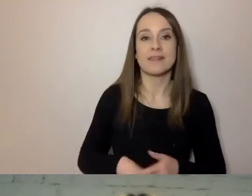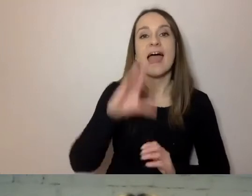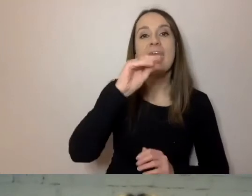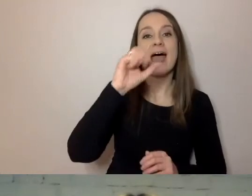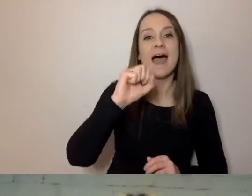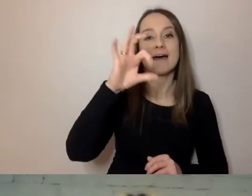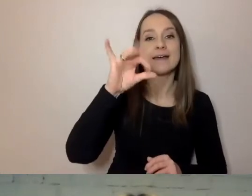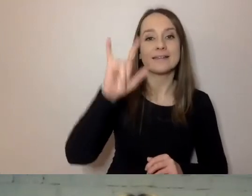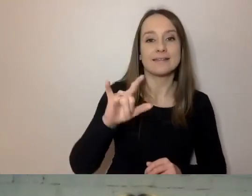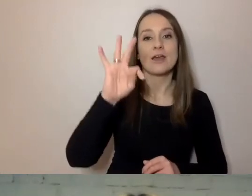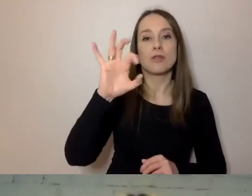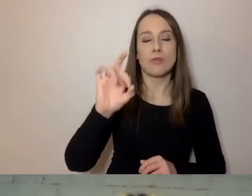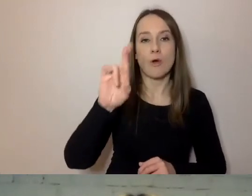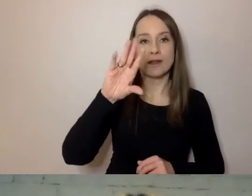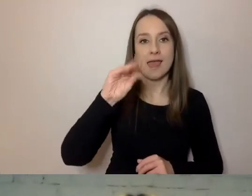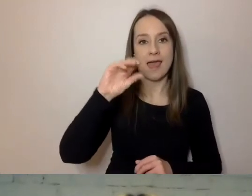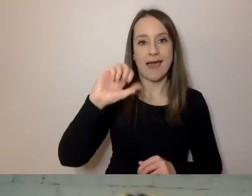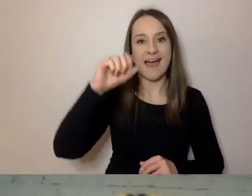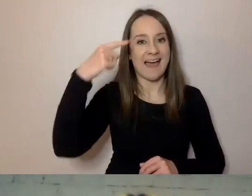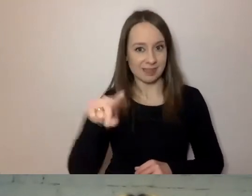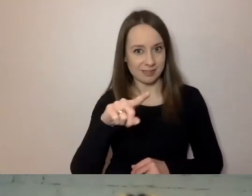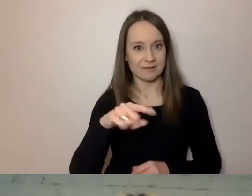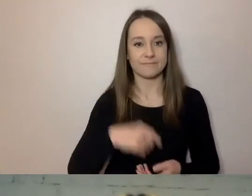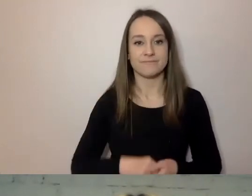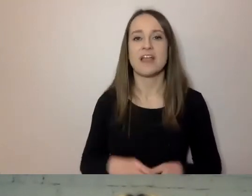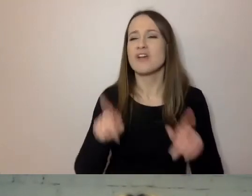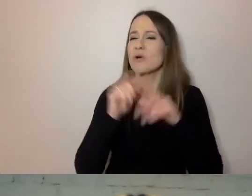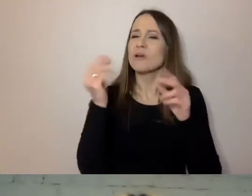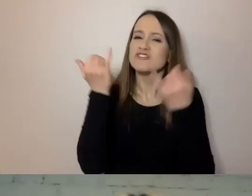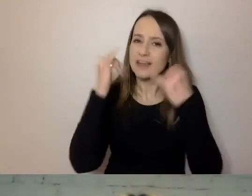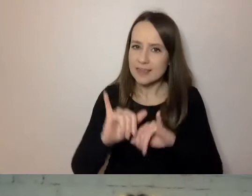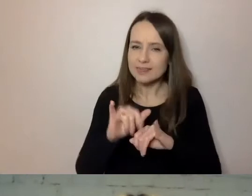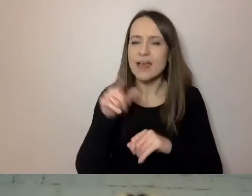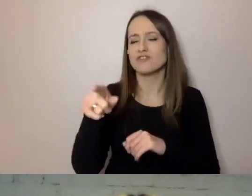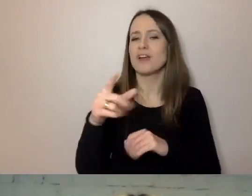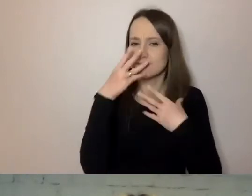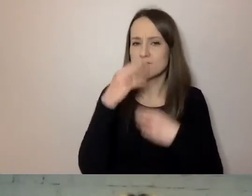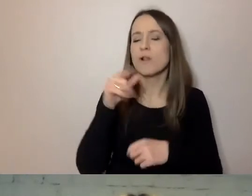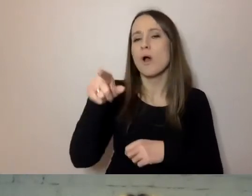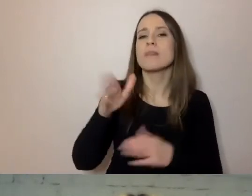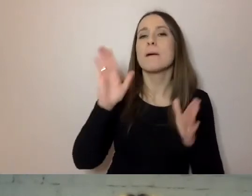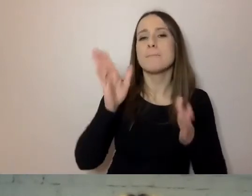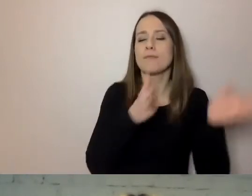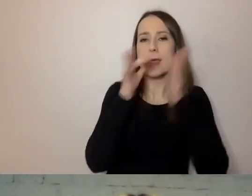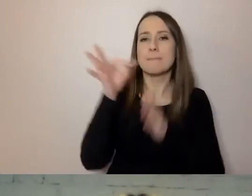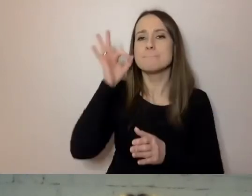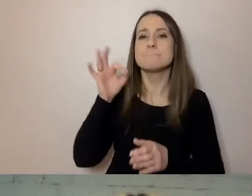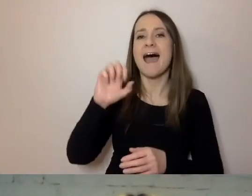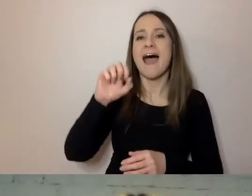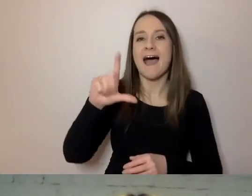To jest jeszcze inny sposób sformułowania komunikatów. Pani Aleksandra opowie o tym trochę później w naszym spotkaniu.